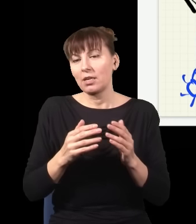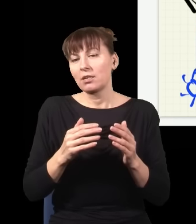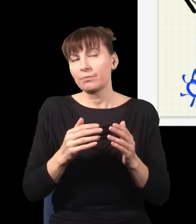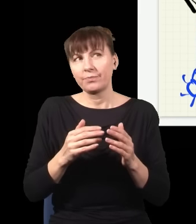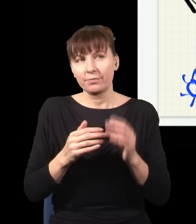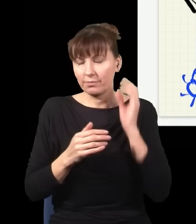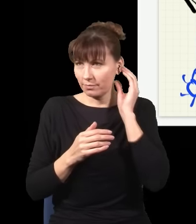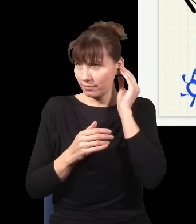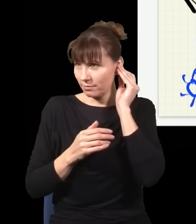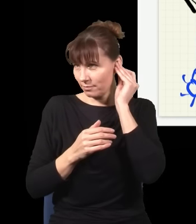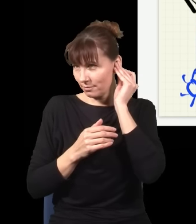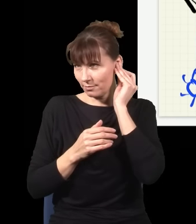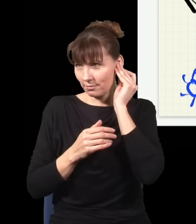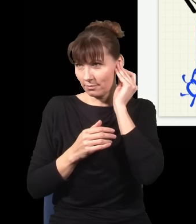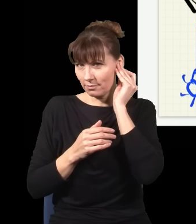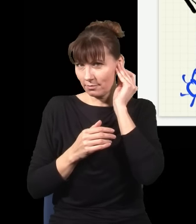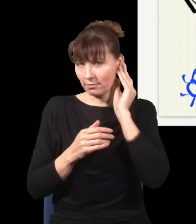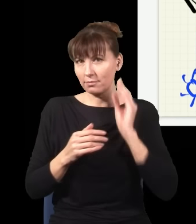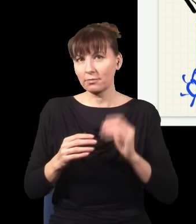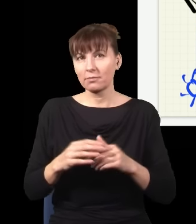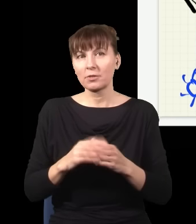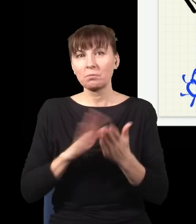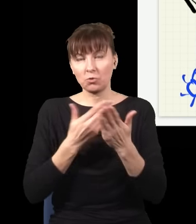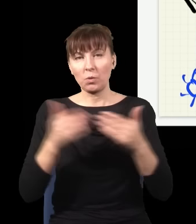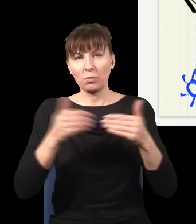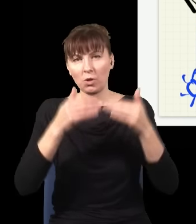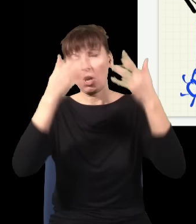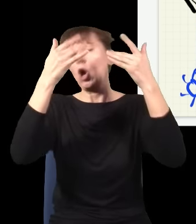gdzie wyląduje kula z armaty, jak wiem, że już jest w powietrzu, leci z jakąś prędkością,